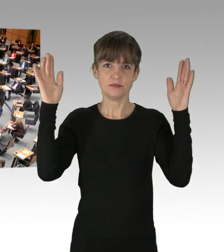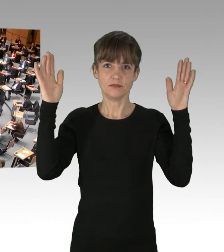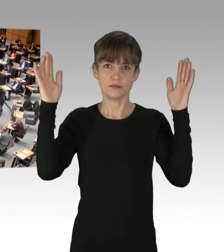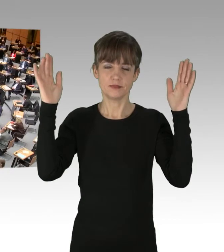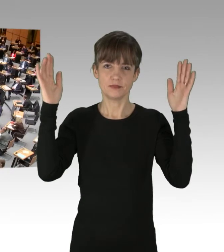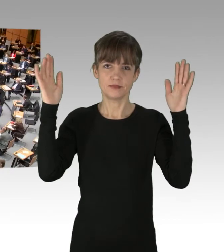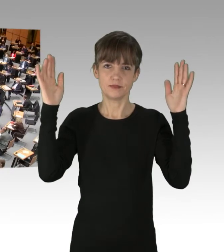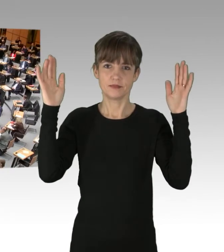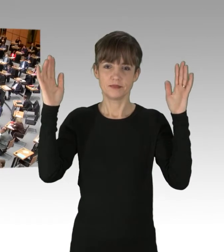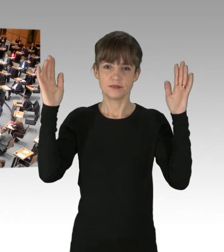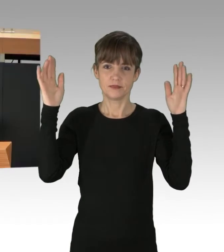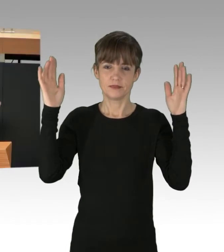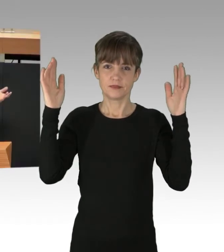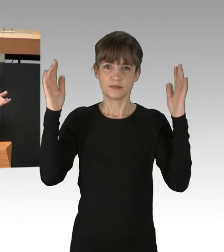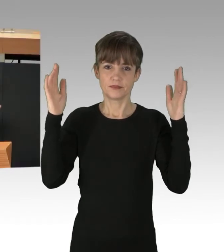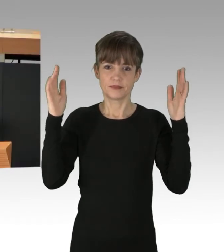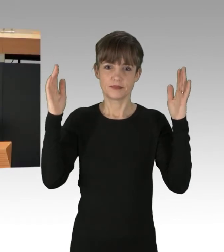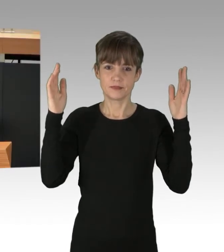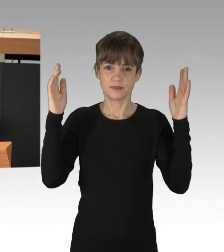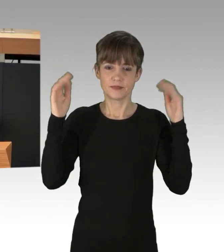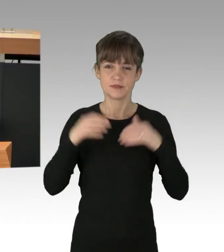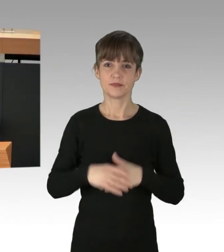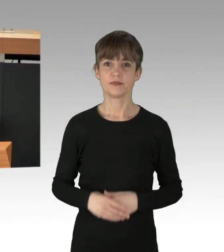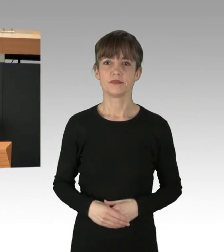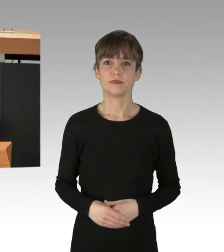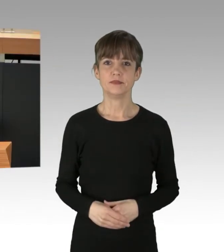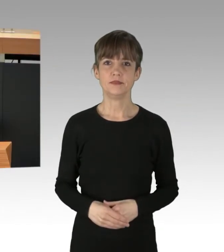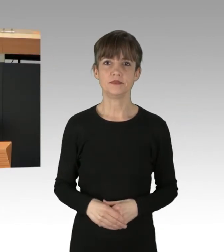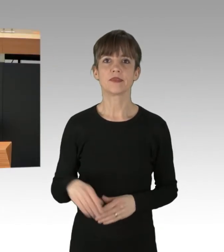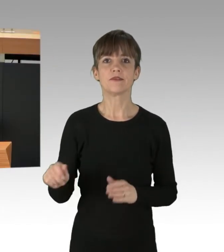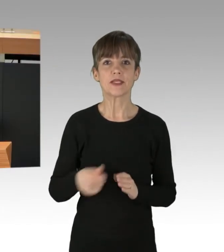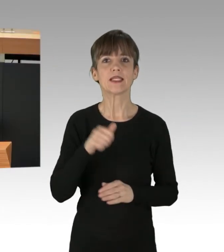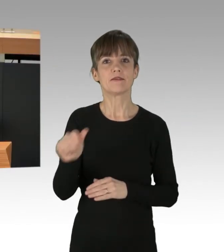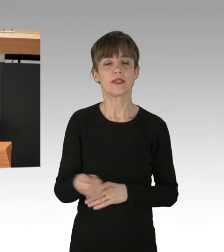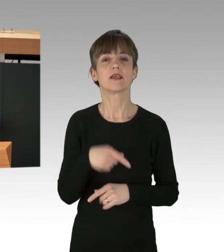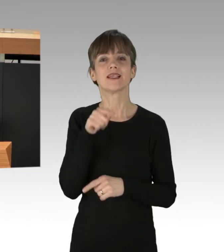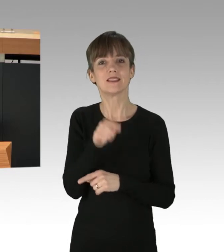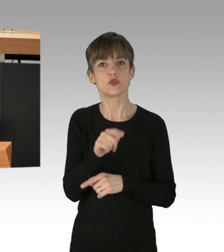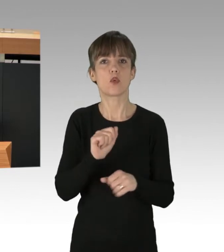Immer wieder werden linke antifaschistische Proteste kriminalisiert oder gesilenced,